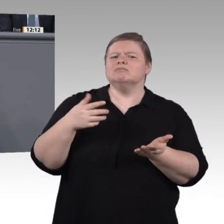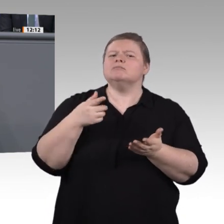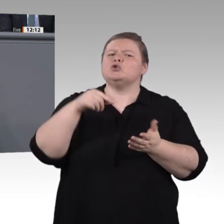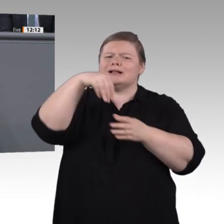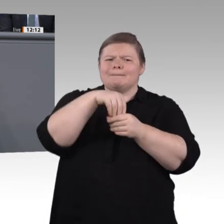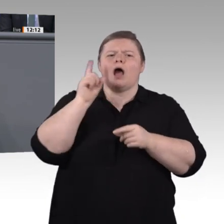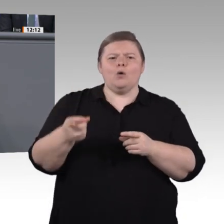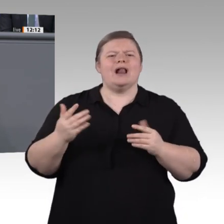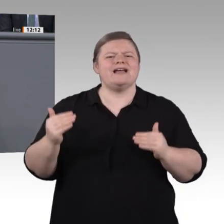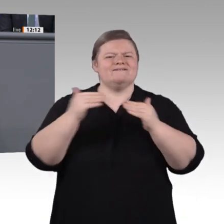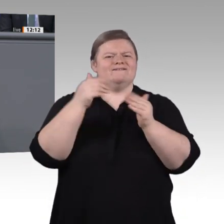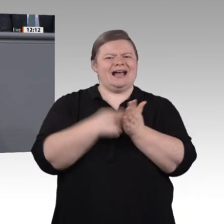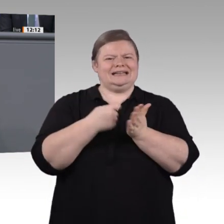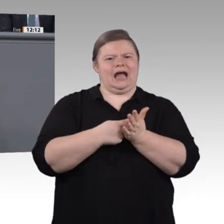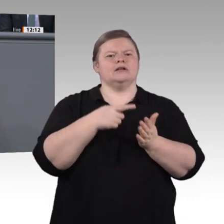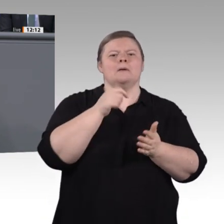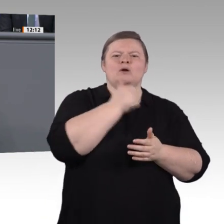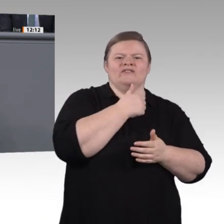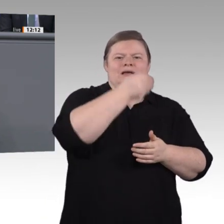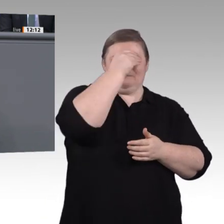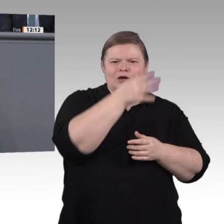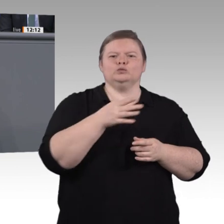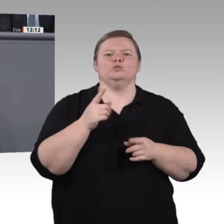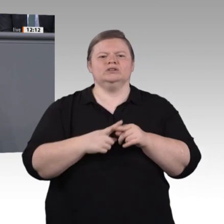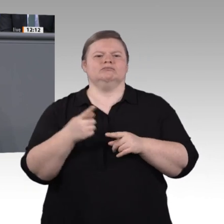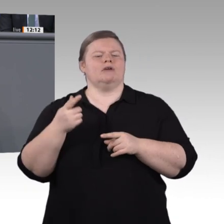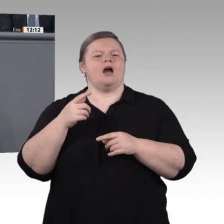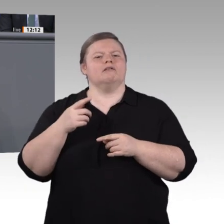Leistungsverbesserungen machen berufliche Aufstiegsfortbildungen für unsere Fachund